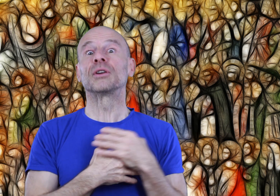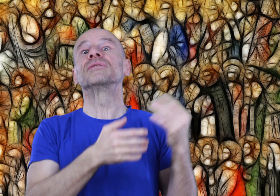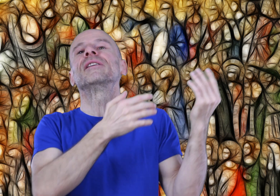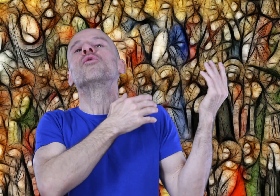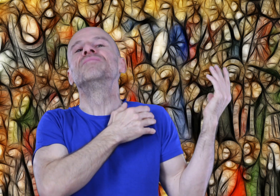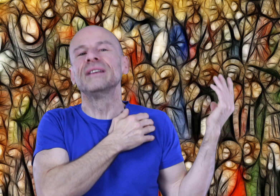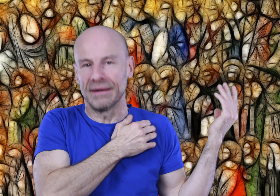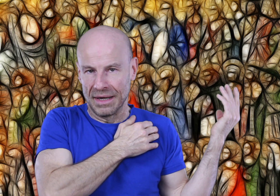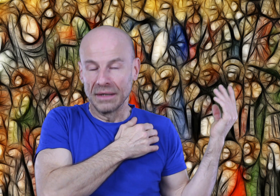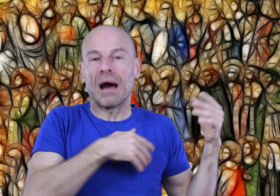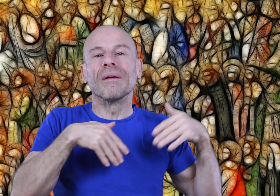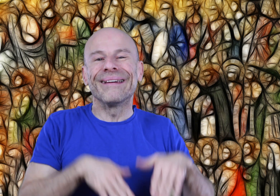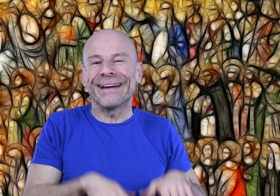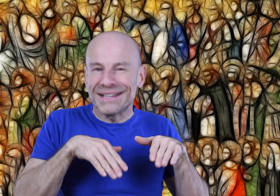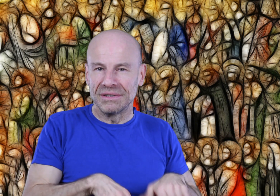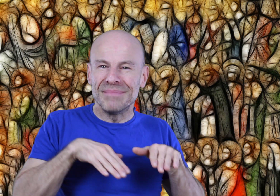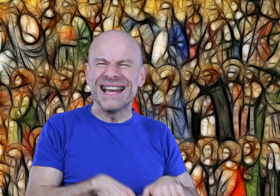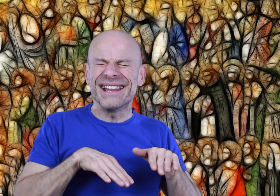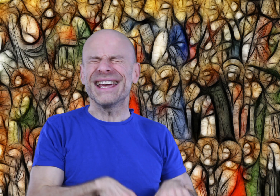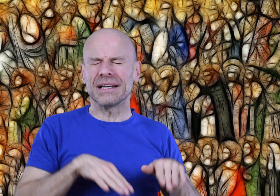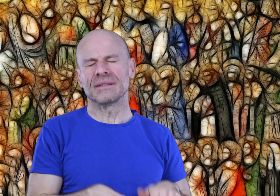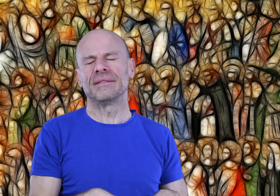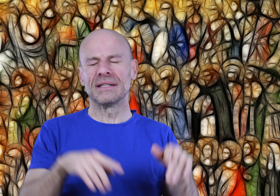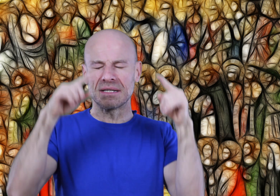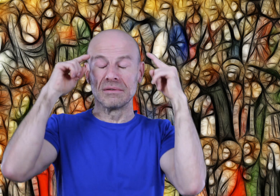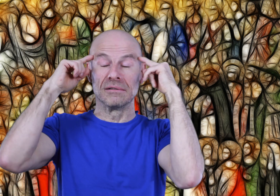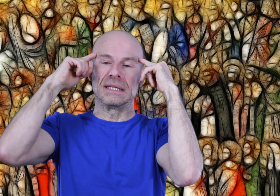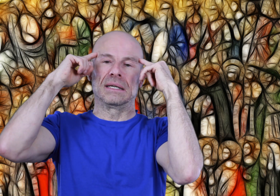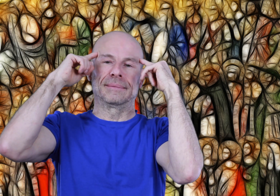mais que vous avez oublié, car enterré sous des millénaires de civilisation égotique.